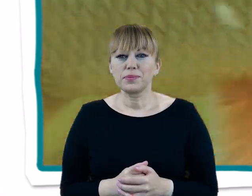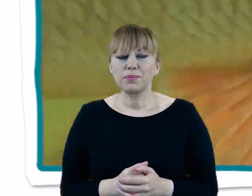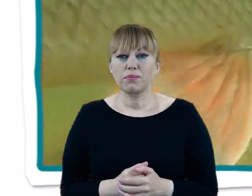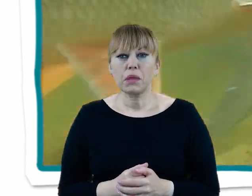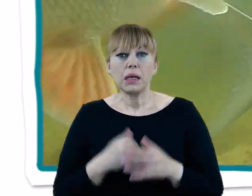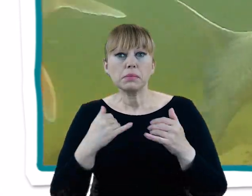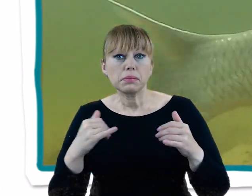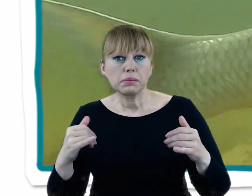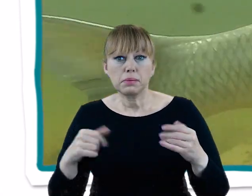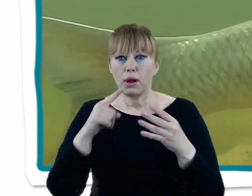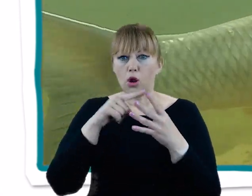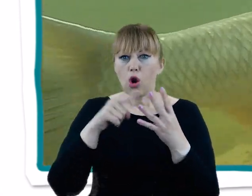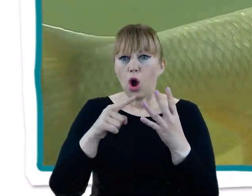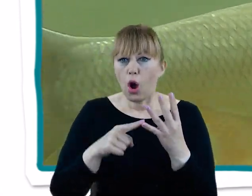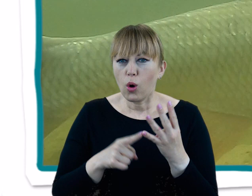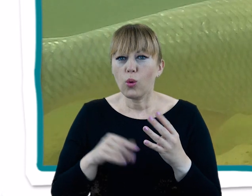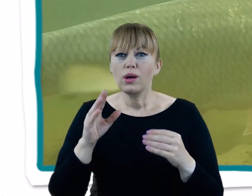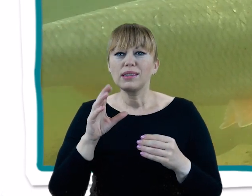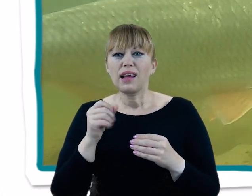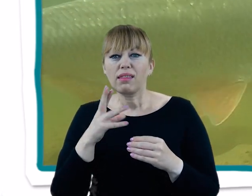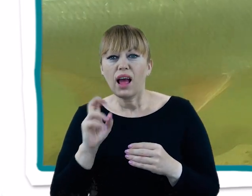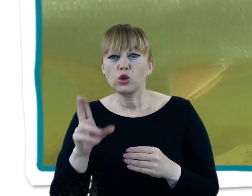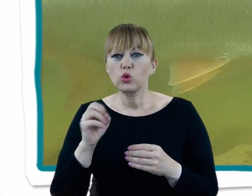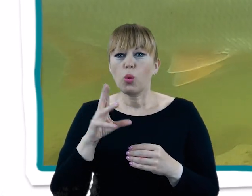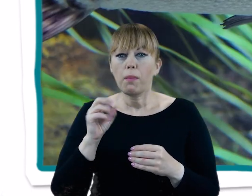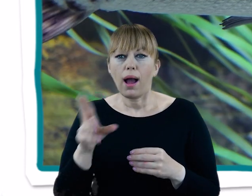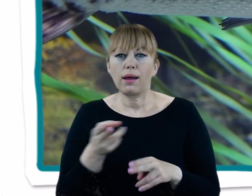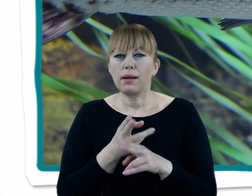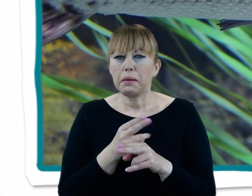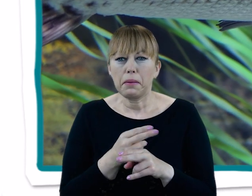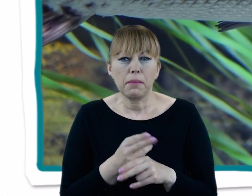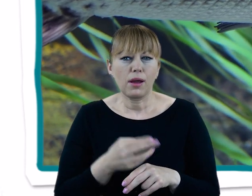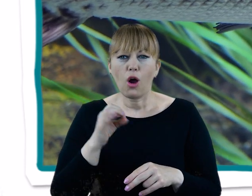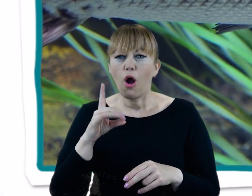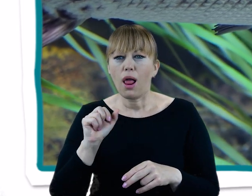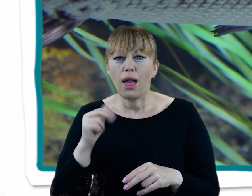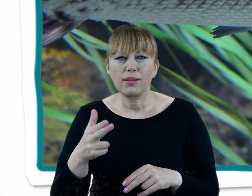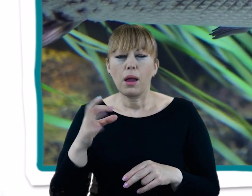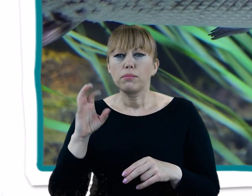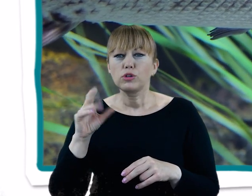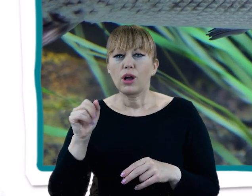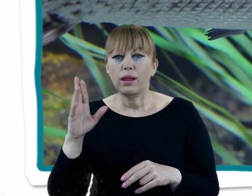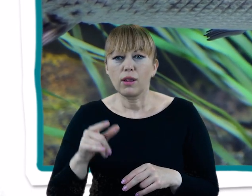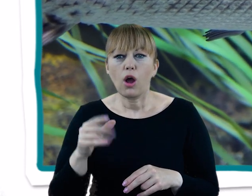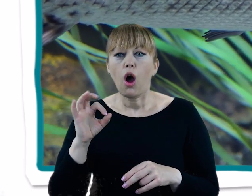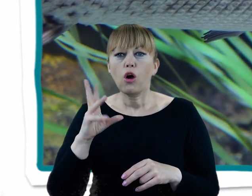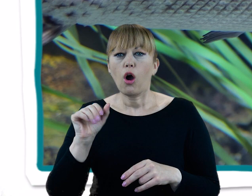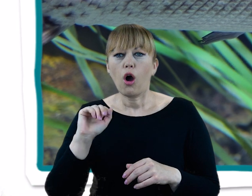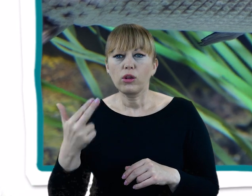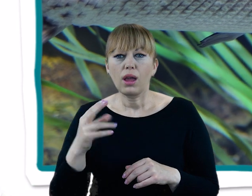W różnych porach roku spotykamy tu sandacze, szczupaki, jazie, klenie, bolenie, płocie, krąpie, brzany, okonie, liny czy leszcze.